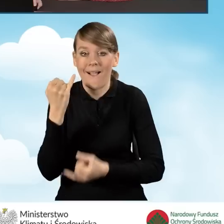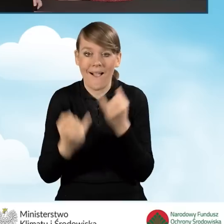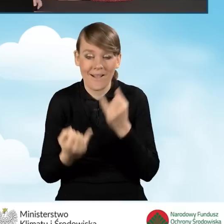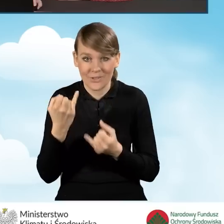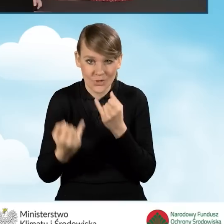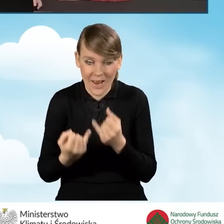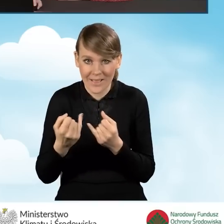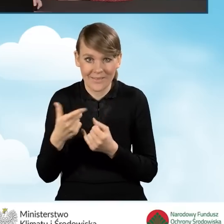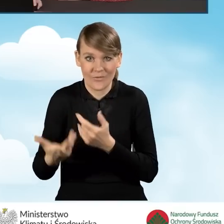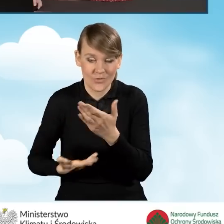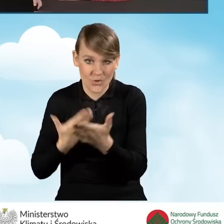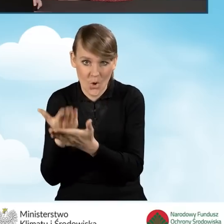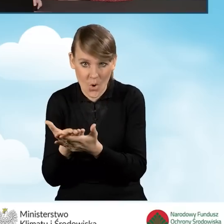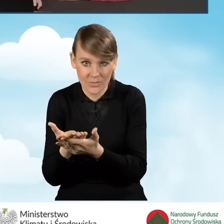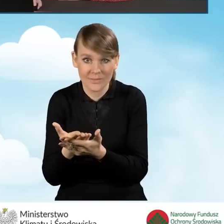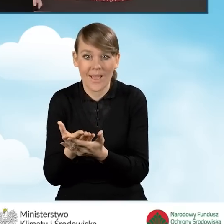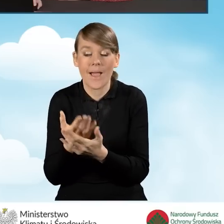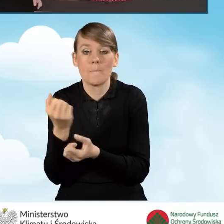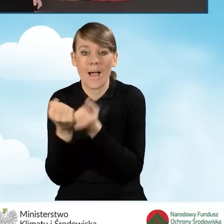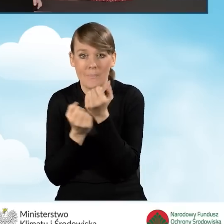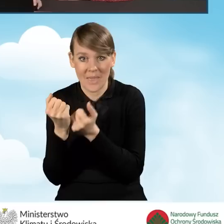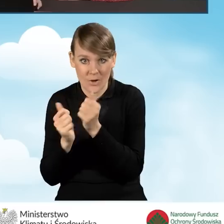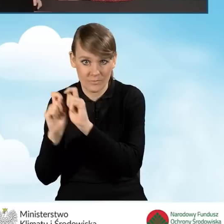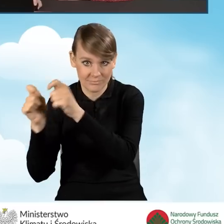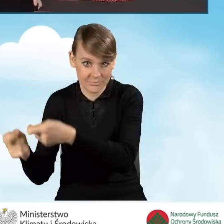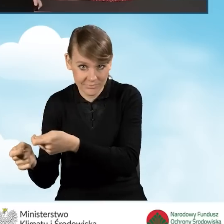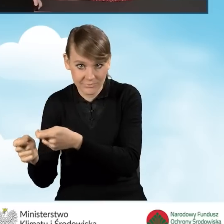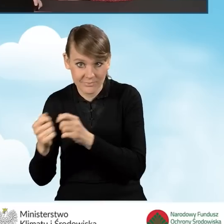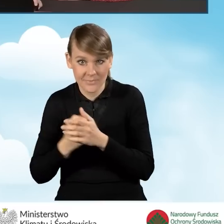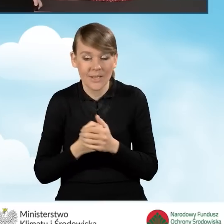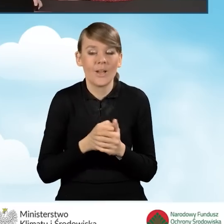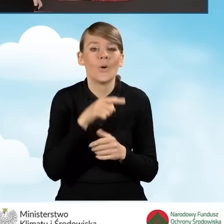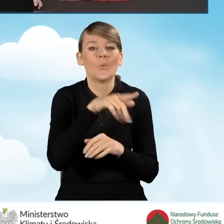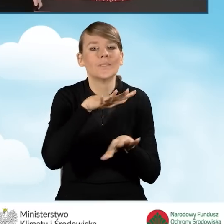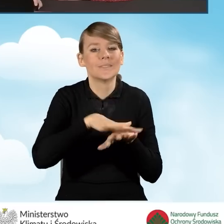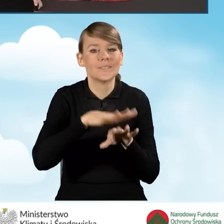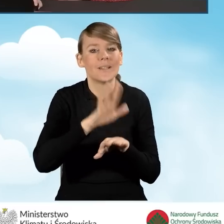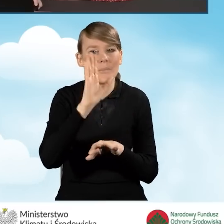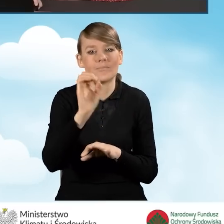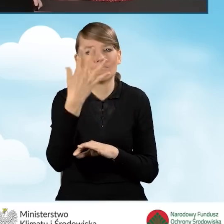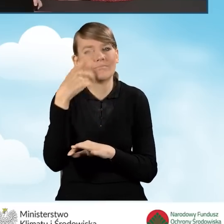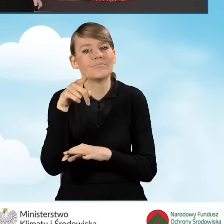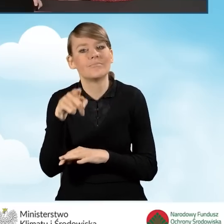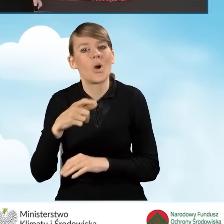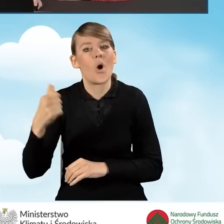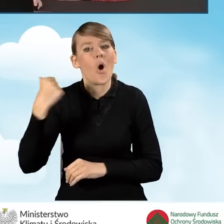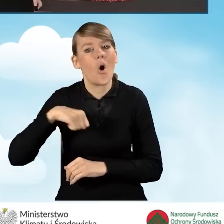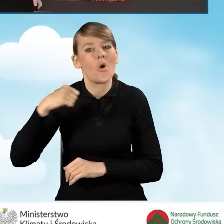składany w wersji papierowej w systemie będziemy widzieć oczekuje na złożenie w funduszu.